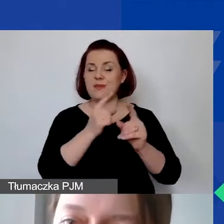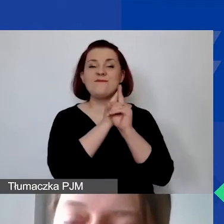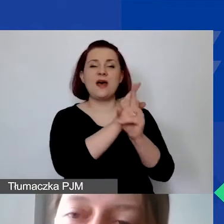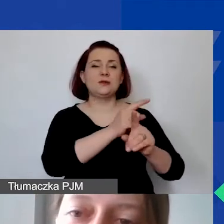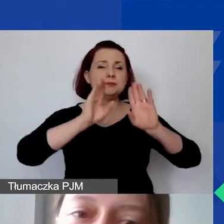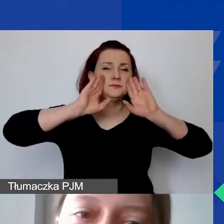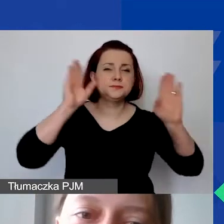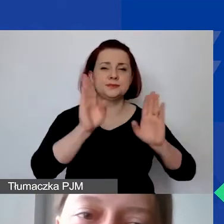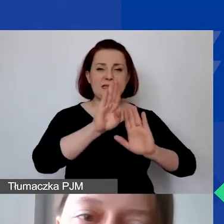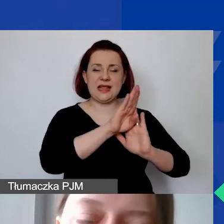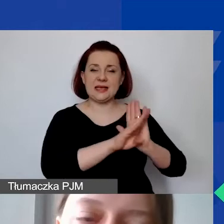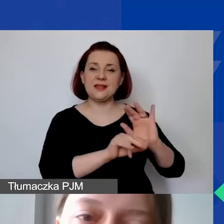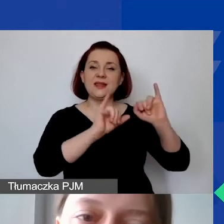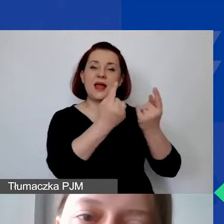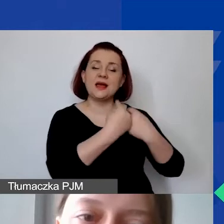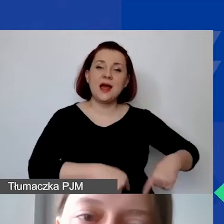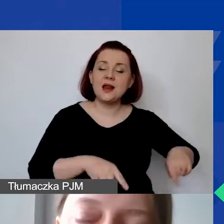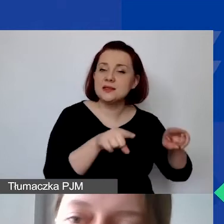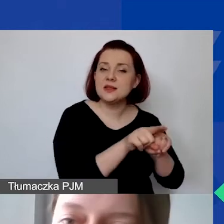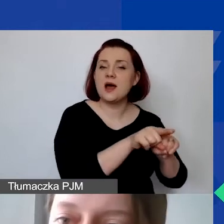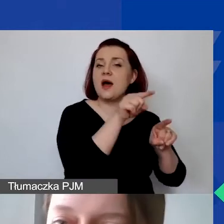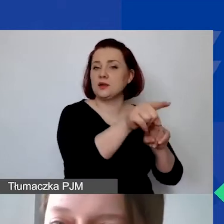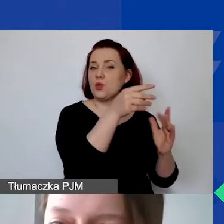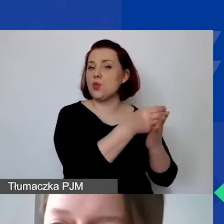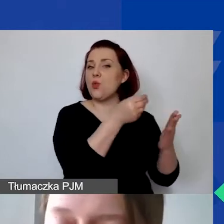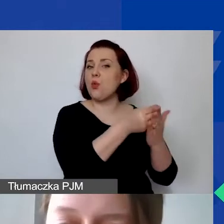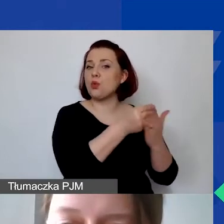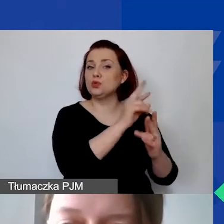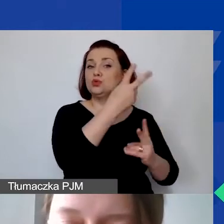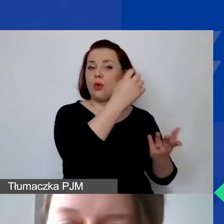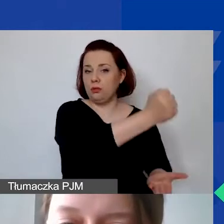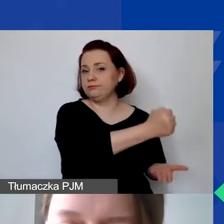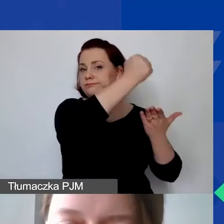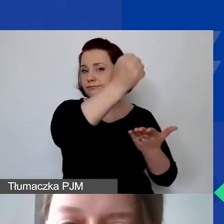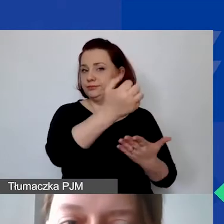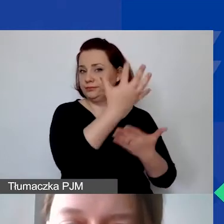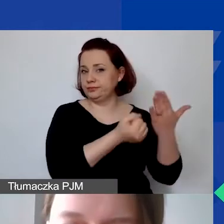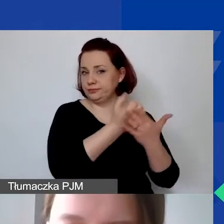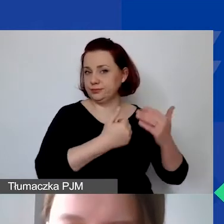co realizacji kosztów ze środków z przyznanego grantu.